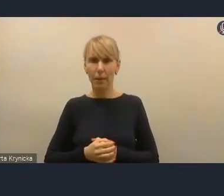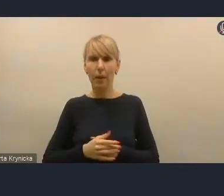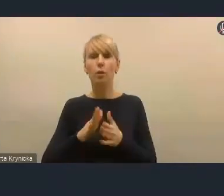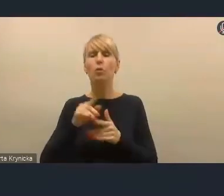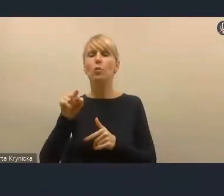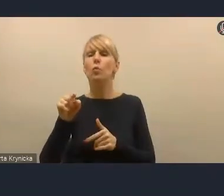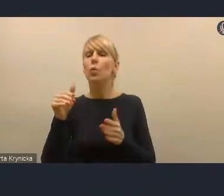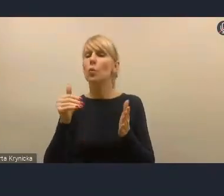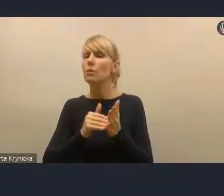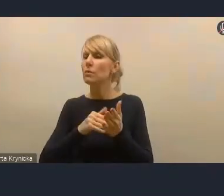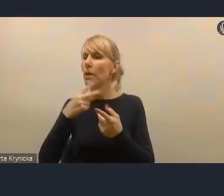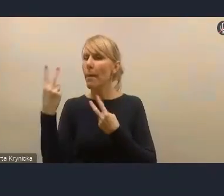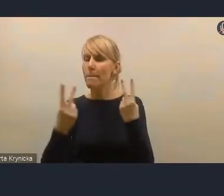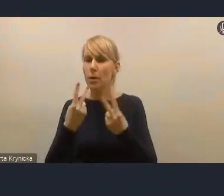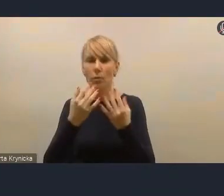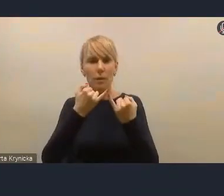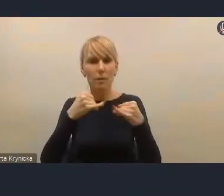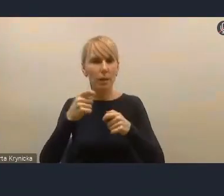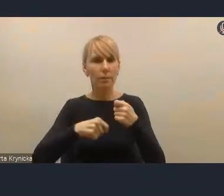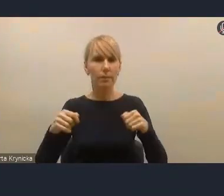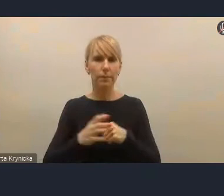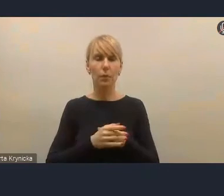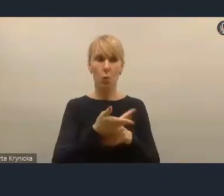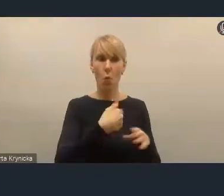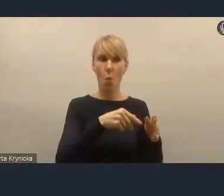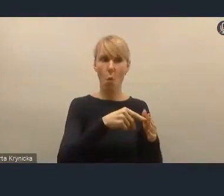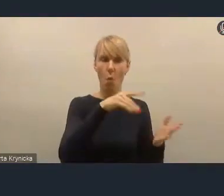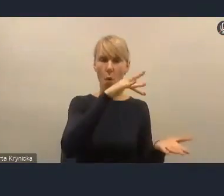najlepszy w Polsce system opiniowania różnych działań miasta.